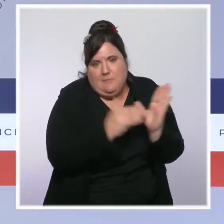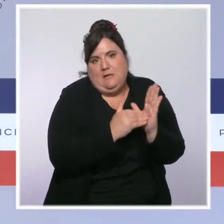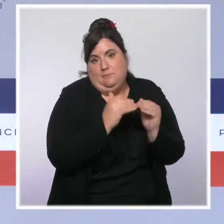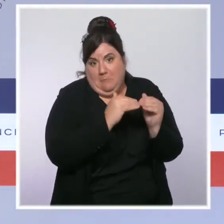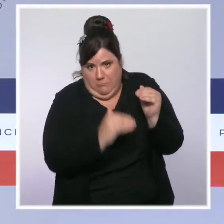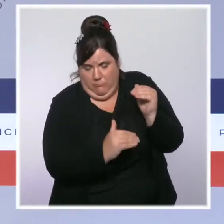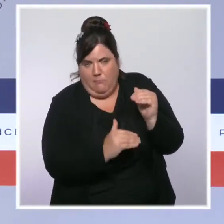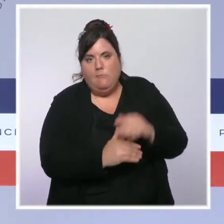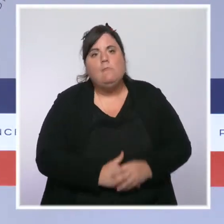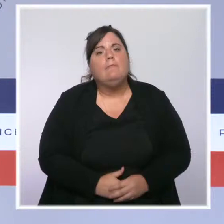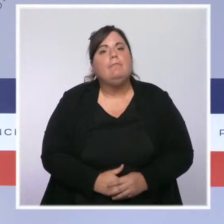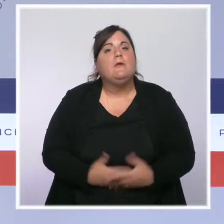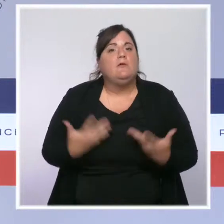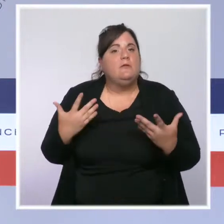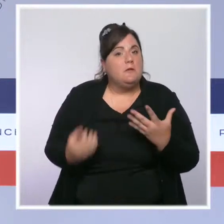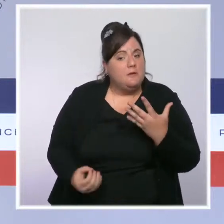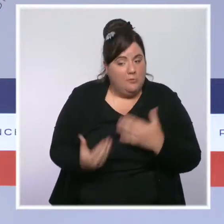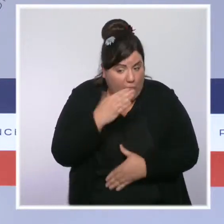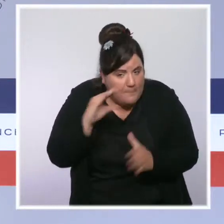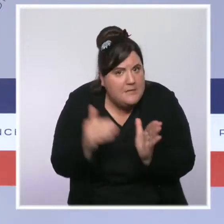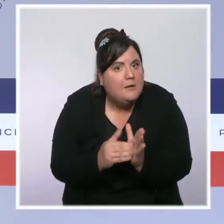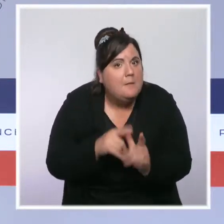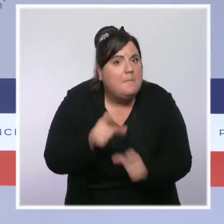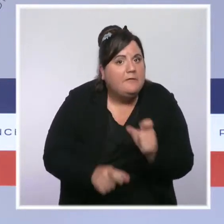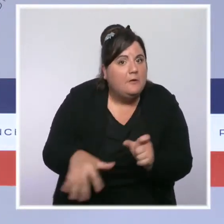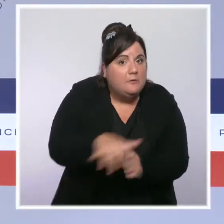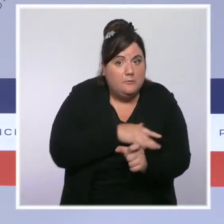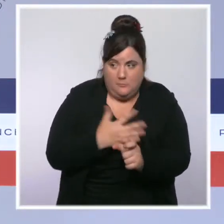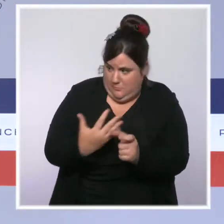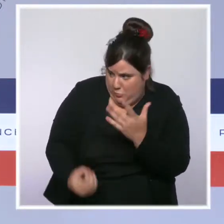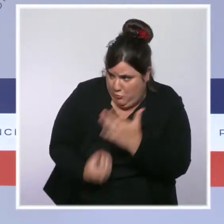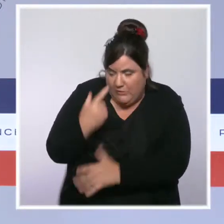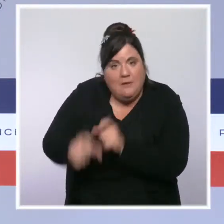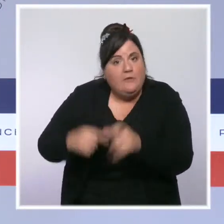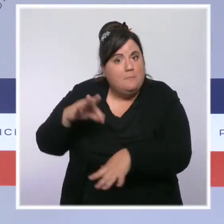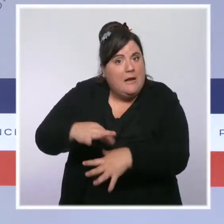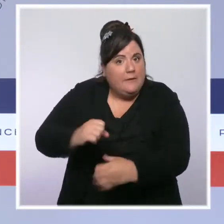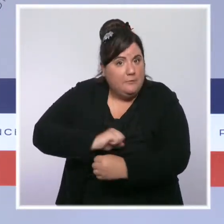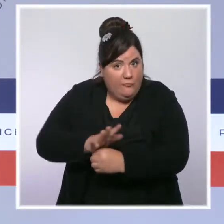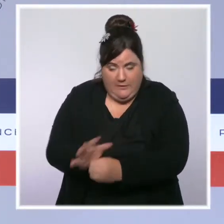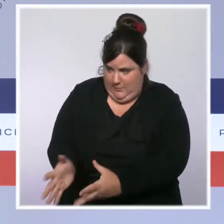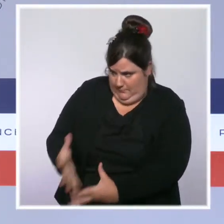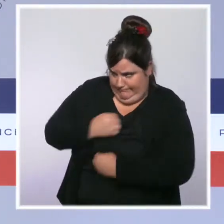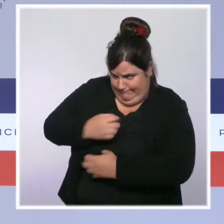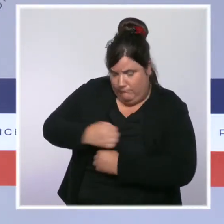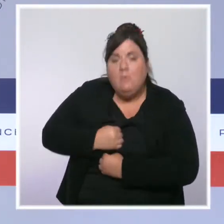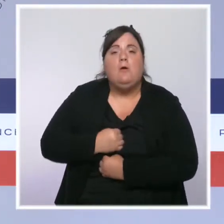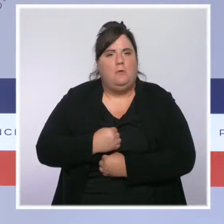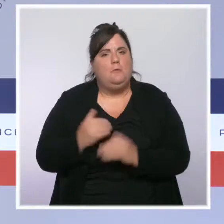un niveau qu'il n'avait pas atteint depuis le mois de juillet et près de 20 départements voient leur incidence repasser en dessous